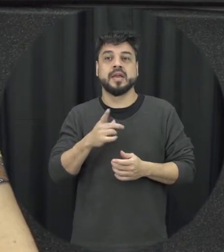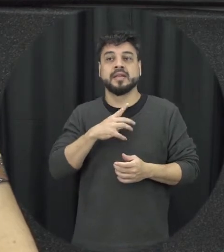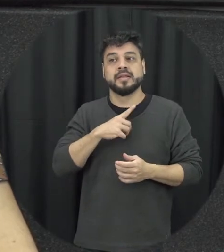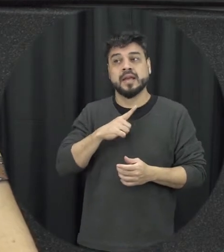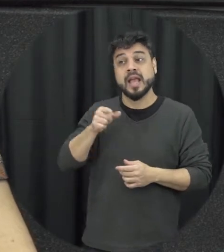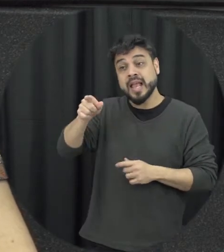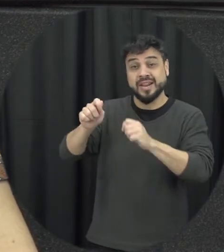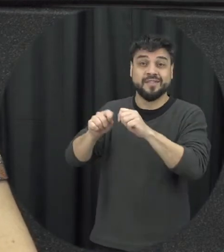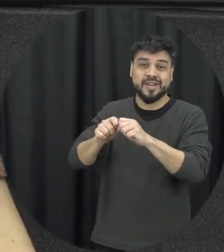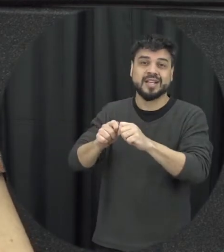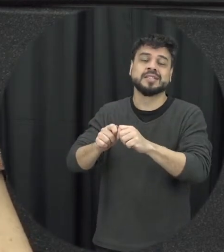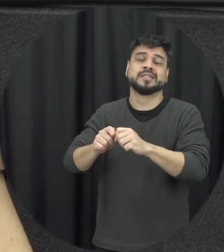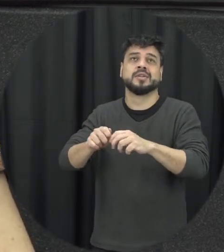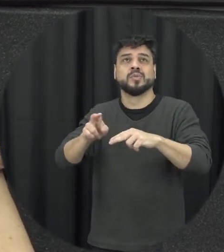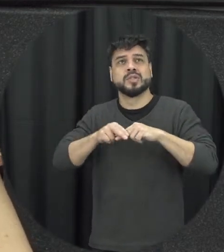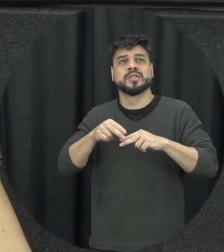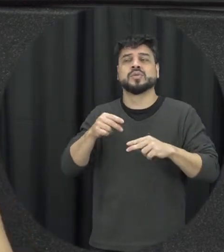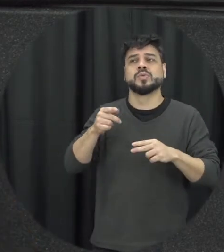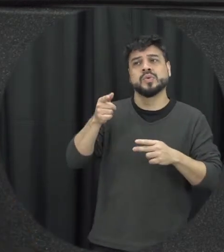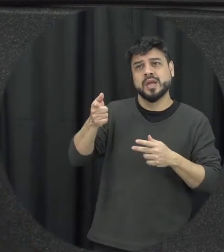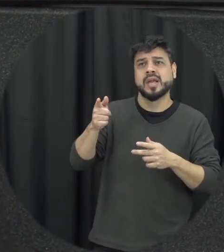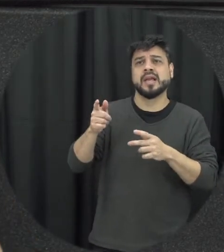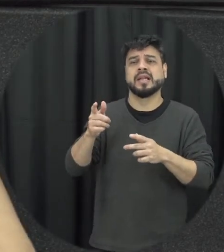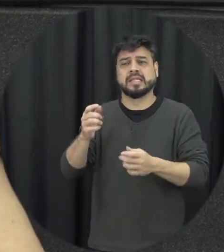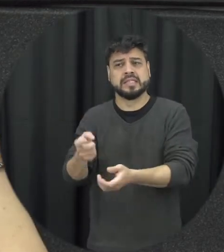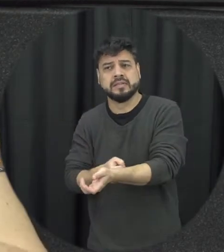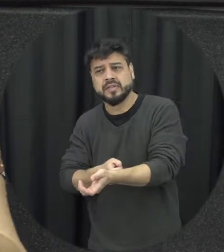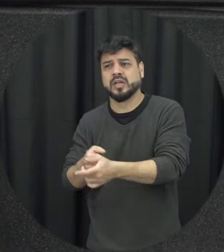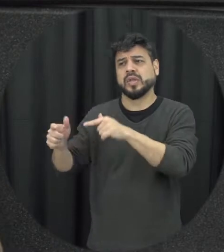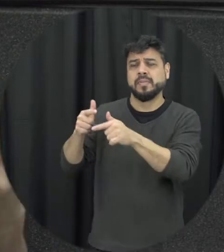algo importante negativo do parceiro não ele não fez isso que ele tava estressado do trabalho fez